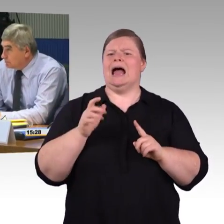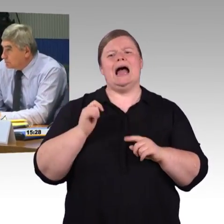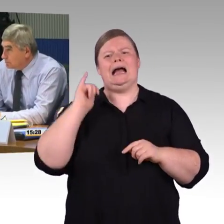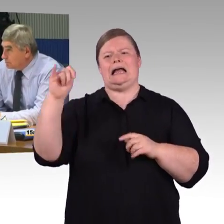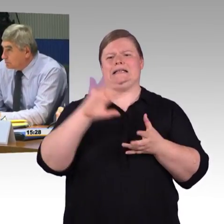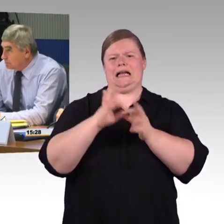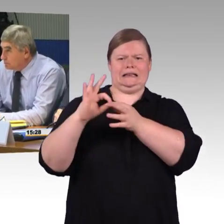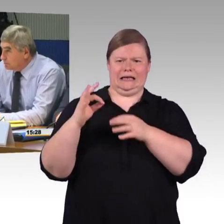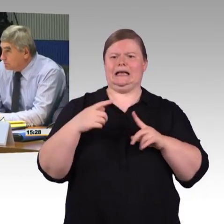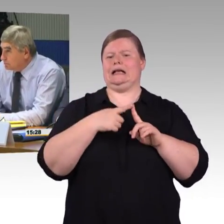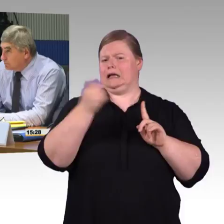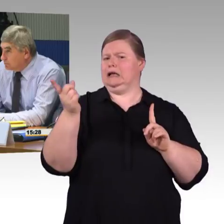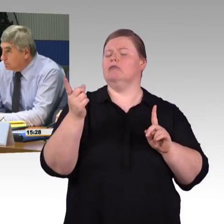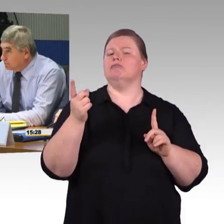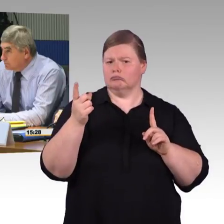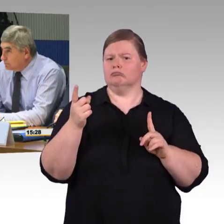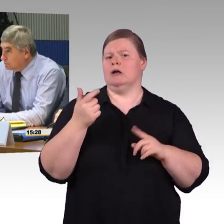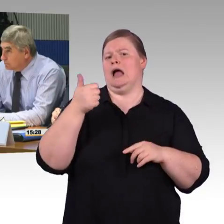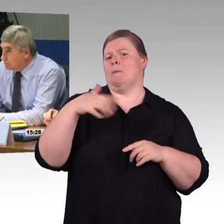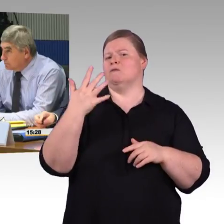Für den normalen Passagier ist es eben in 3,5 Stunden möglich.